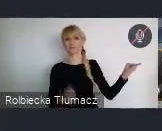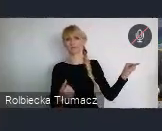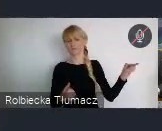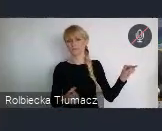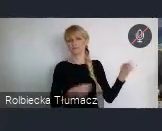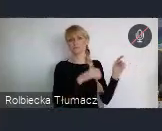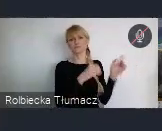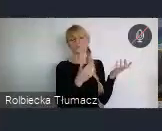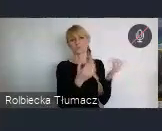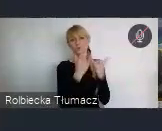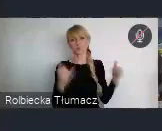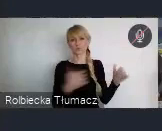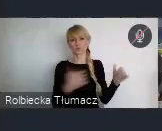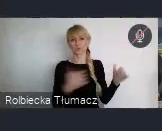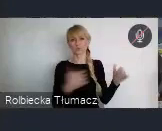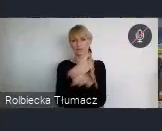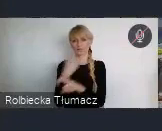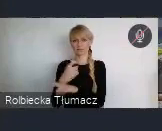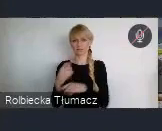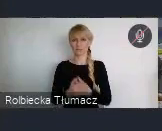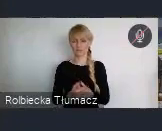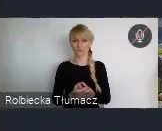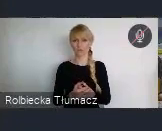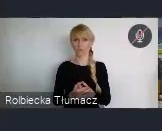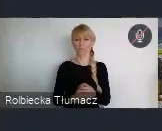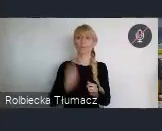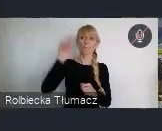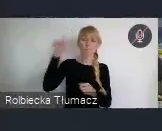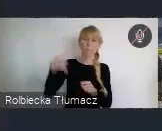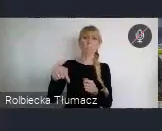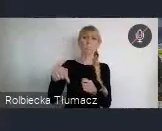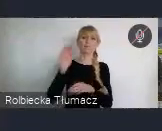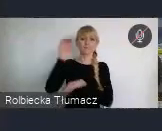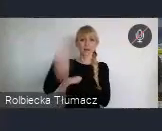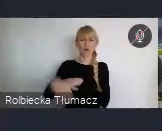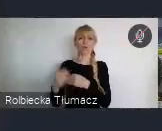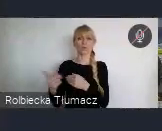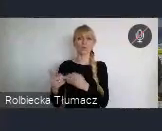Bardziej interesujący, niż te doświadczenia miast zachodnich, które są już takie oderwane często, albo niemożliwe wręcz do naśladowania,